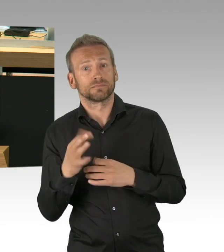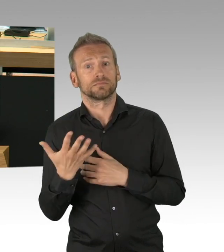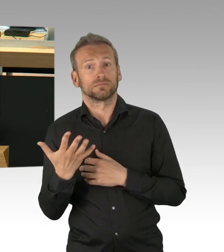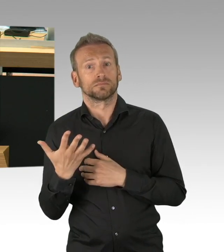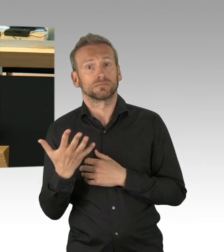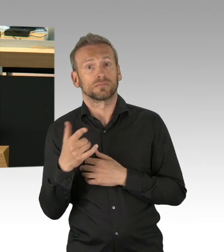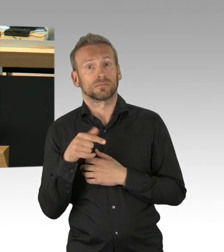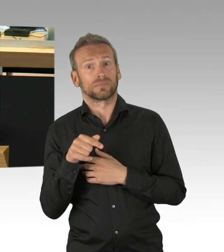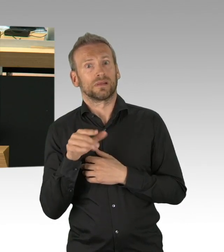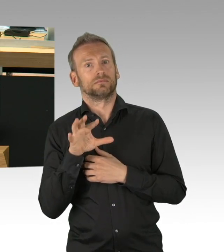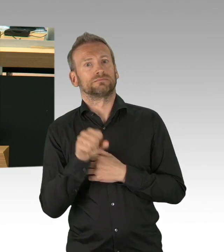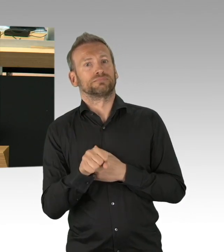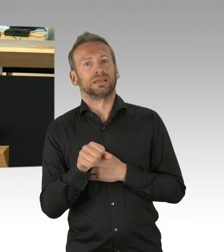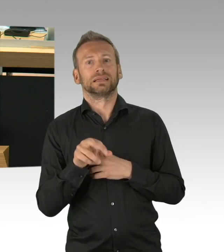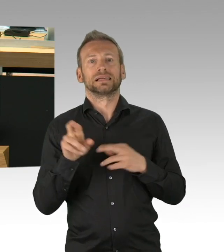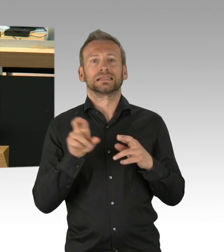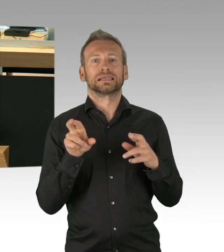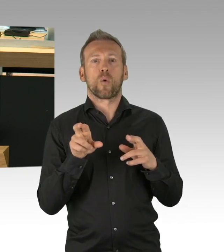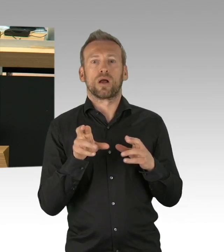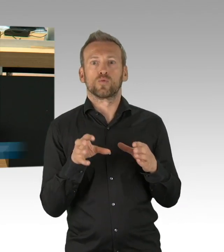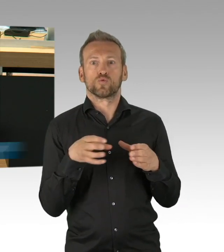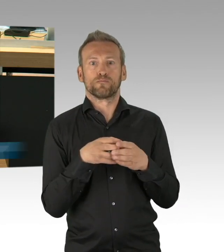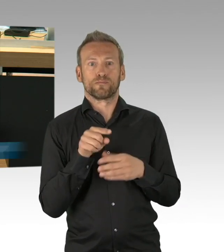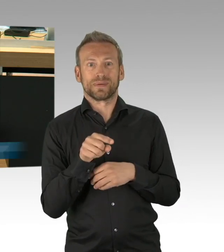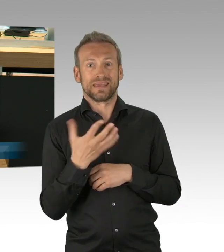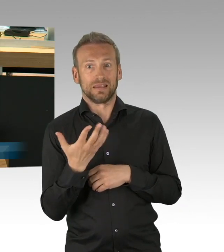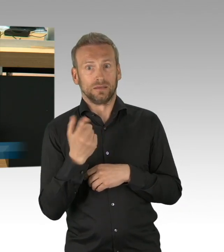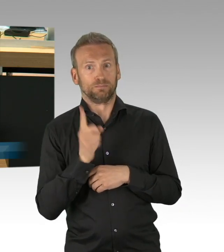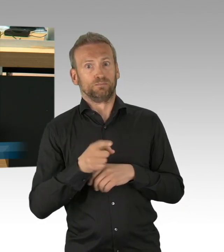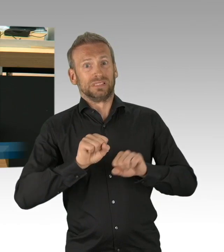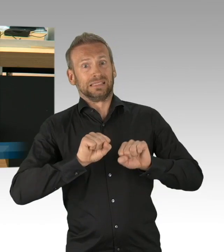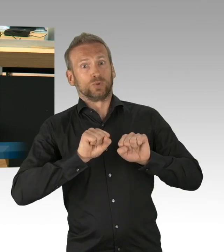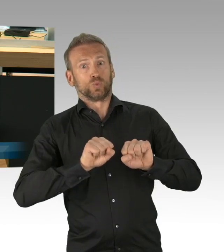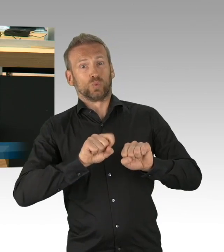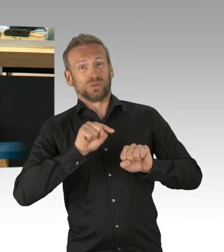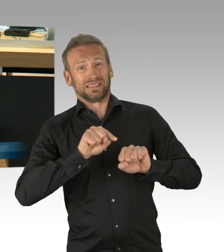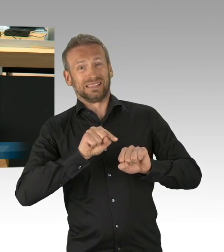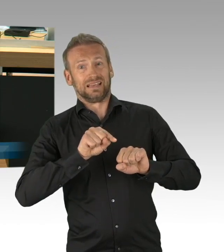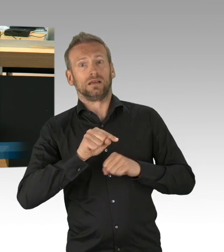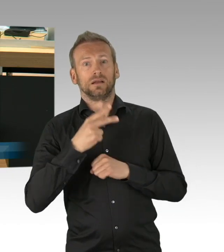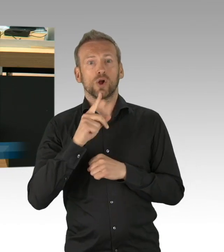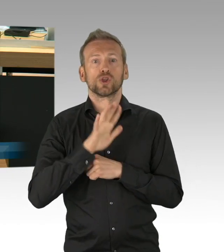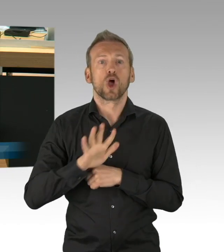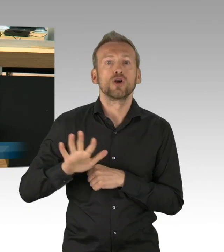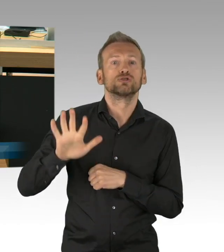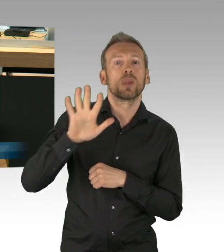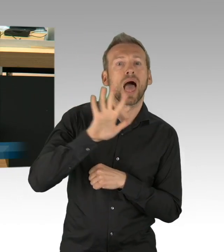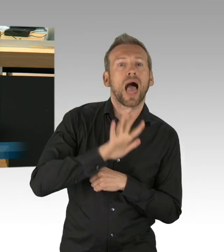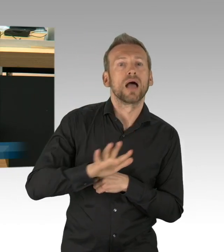7,4%, Tendenz fallend. In Berlin waren es 138 von 1532 Intensivbetten,